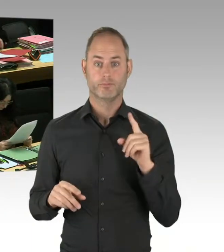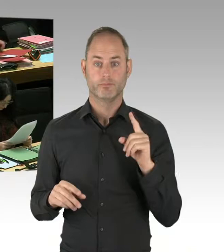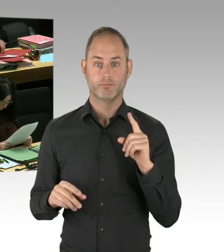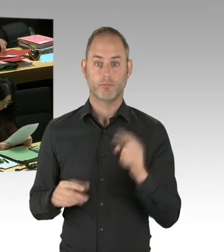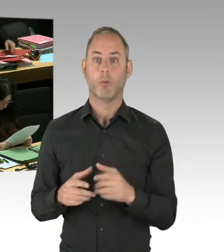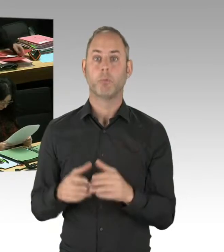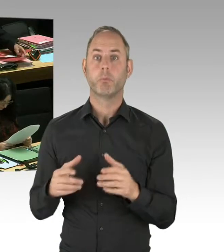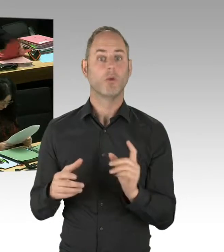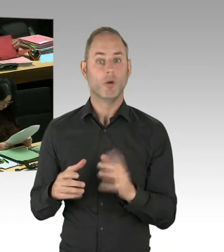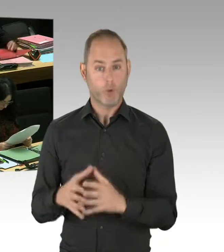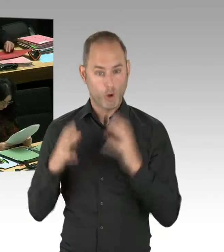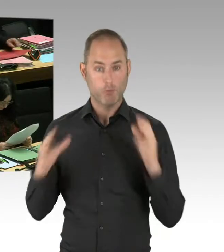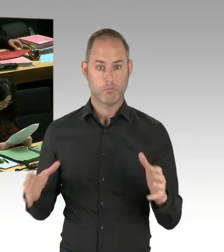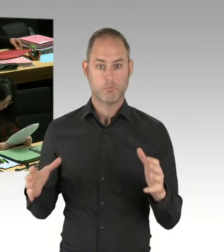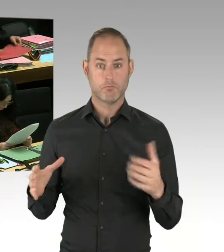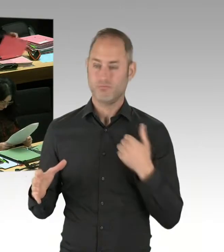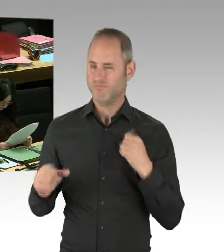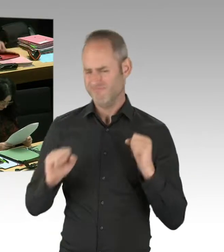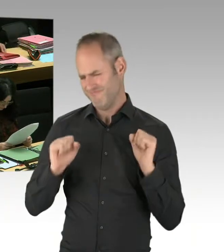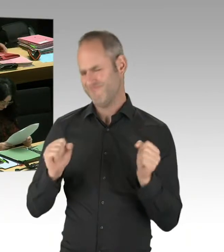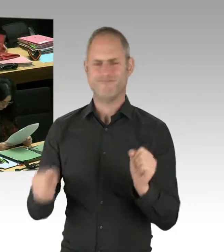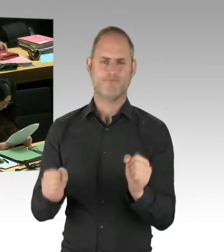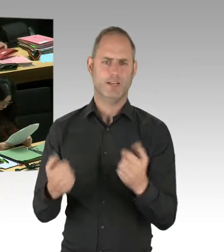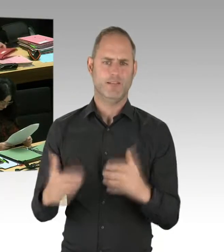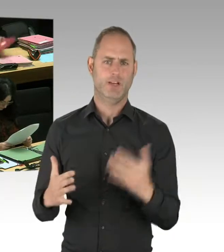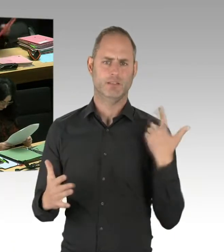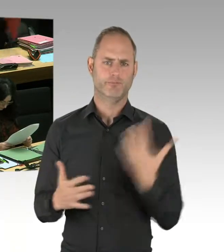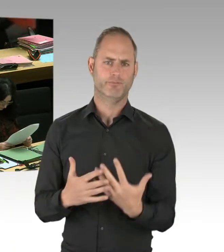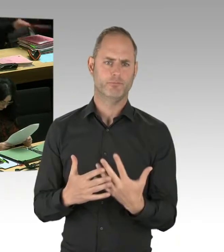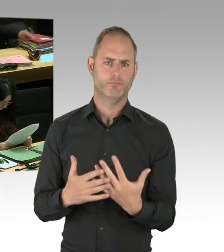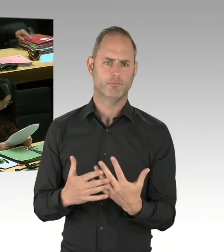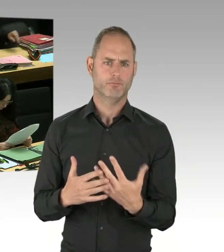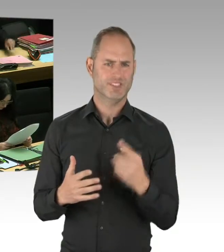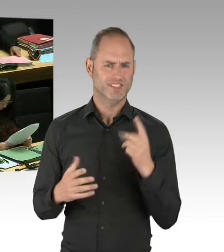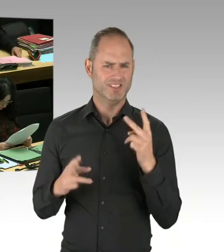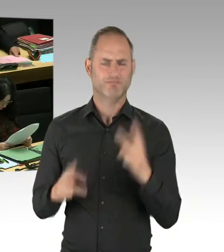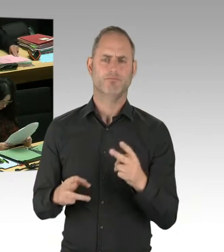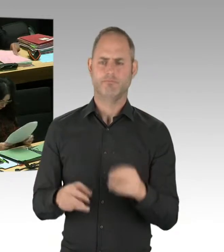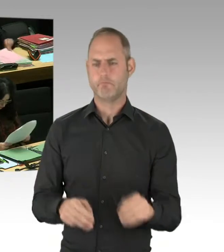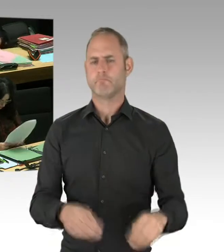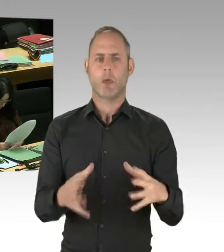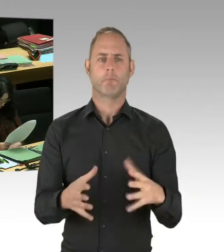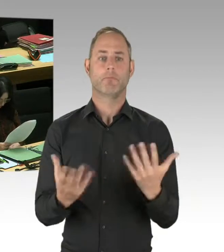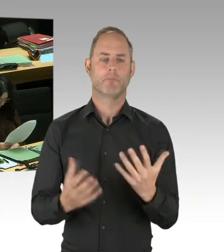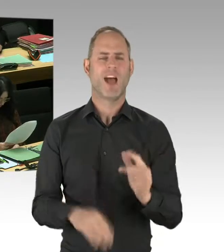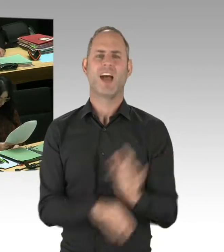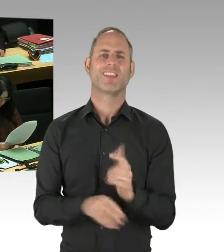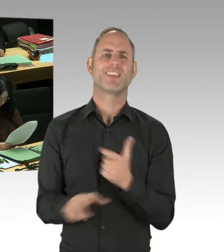zum Anschlag am Breitscheidplatz als Ergebnis haben wird, dass die personelle, dass personell die Polizei unterausgestattet war,